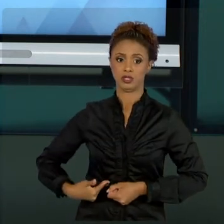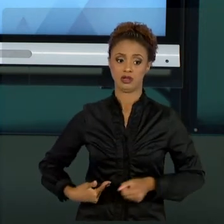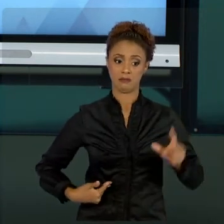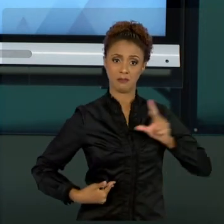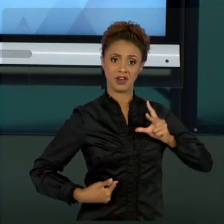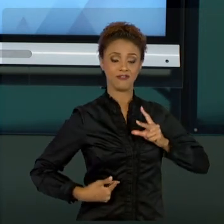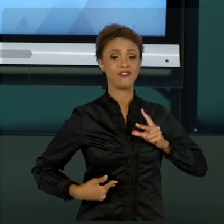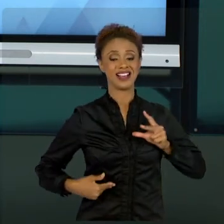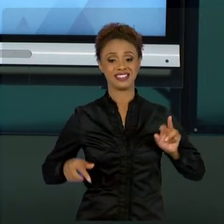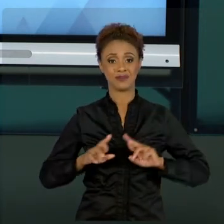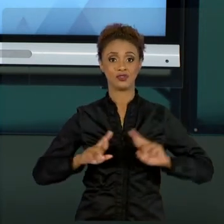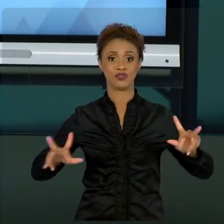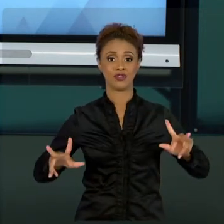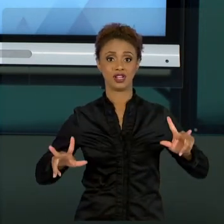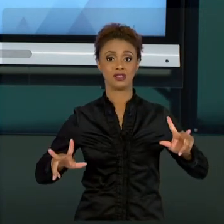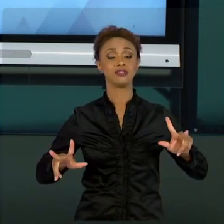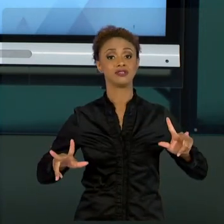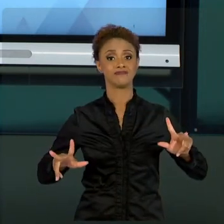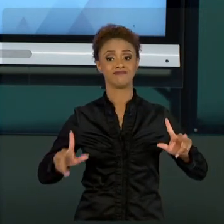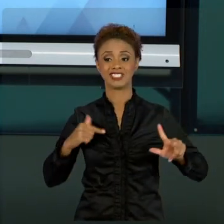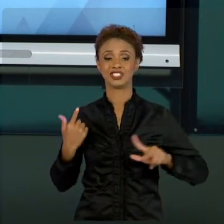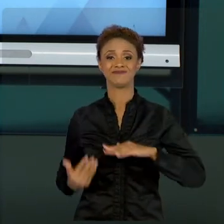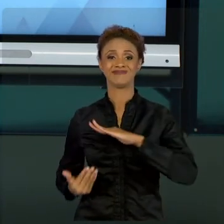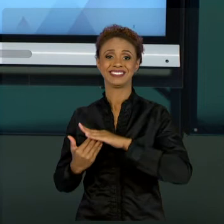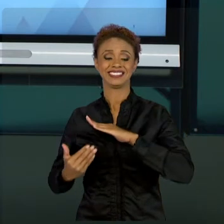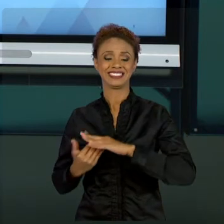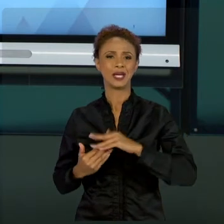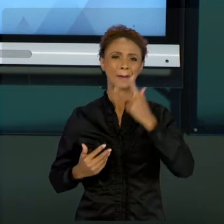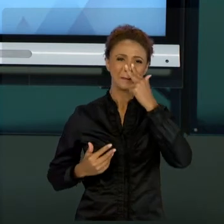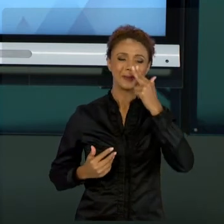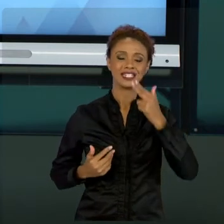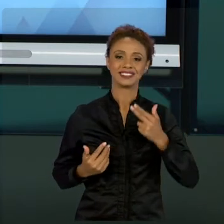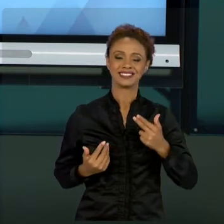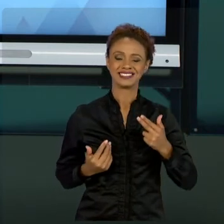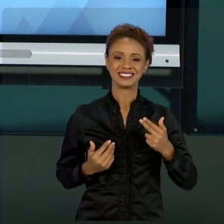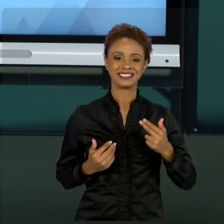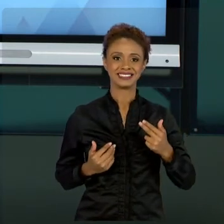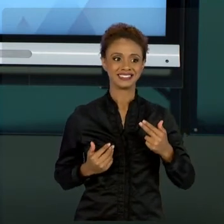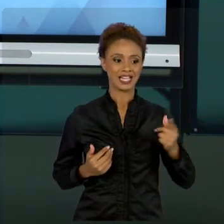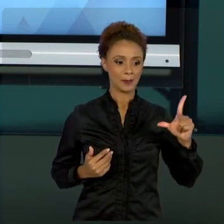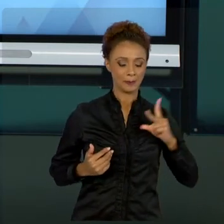INICIATIVA PRIVADA ESTÁ SEMPRE UM PASSINHO NA FRENTE NA PARTE DE GESTÃO DE PROJETOS. E,